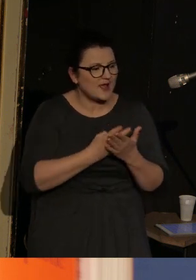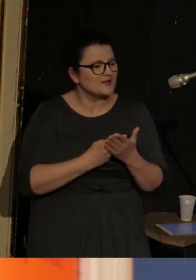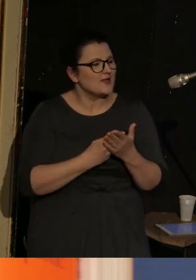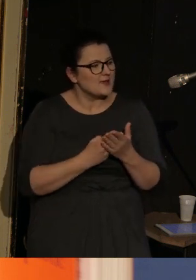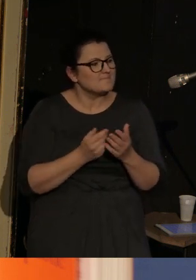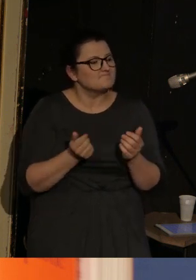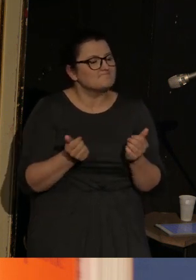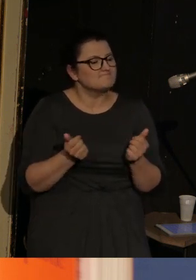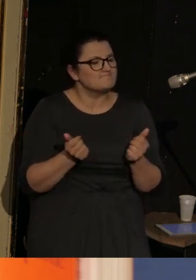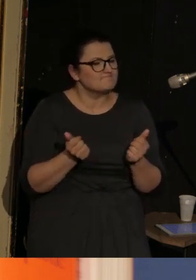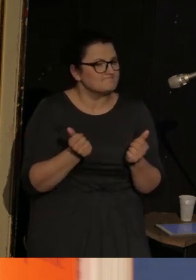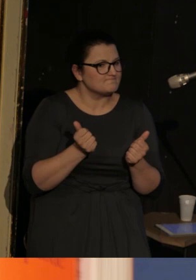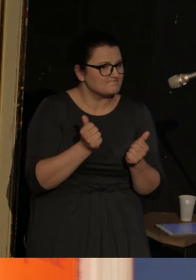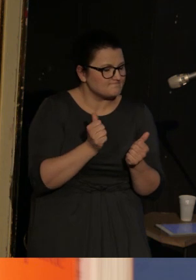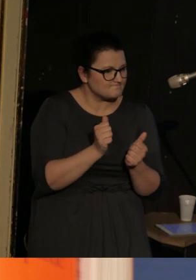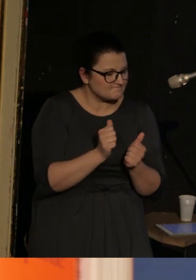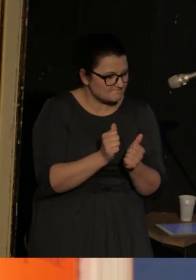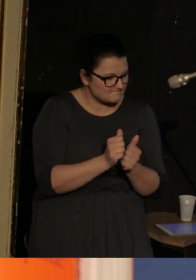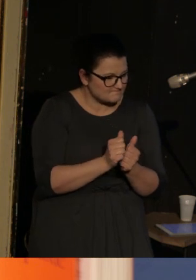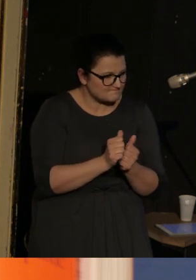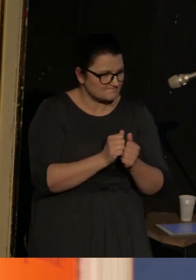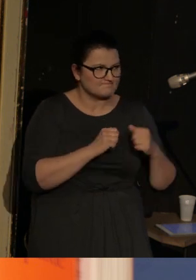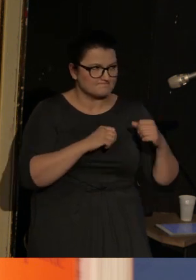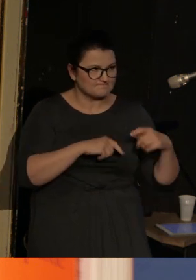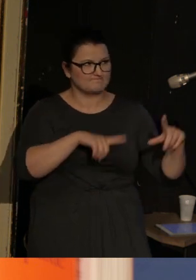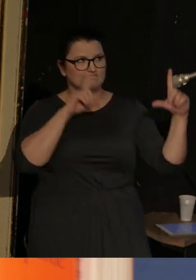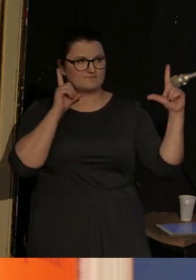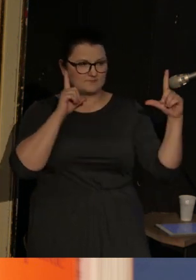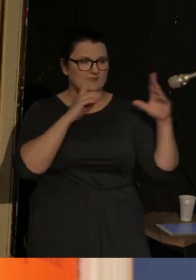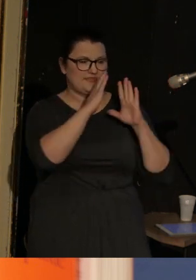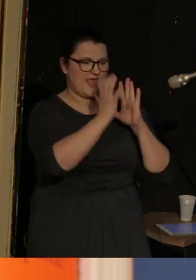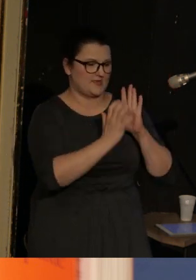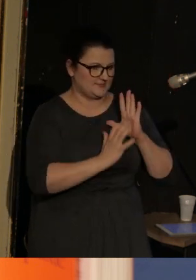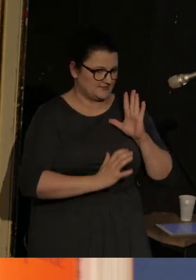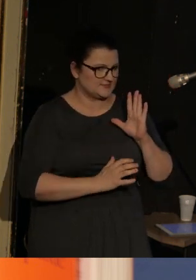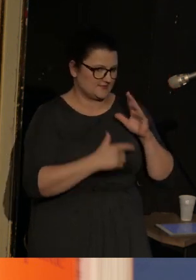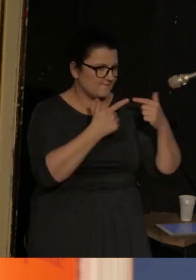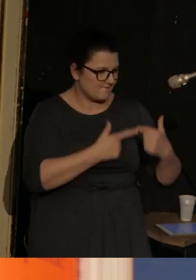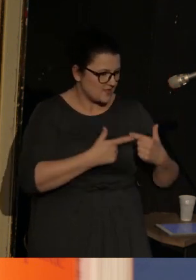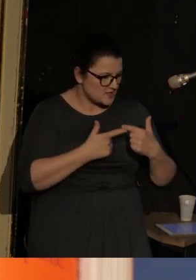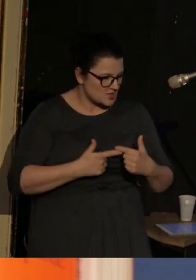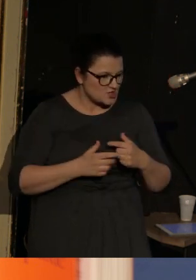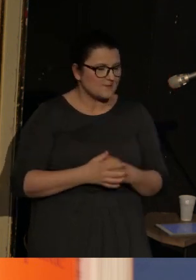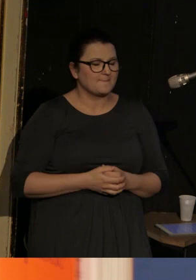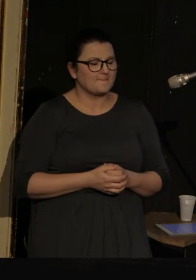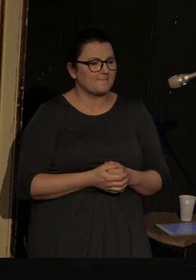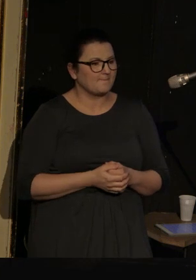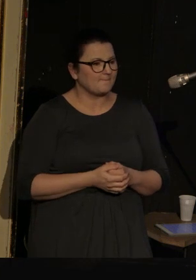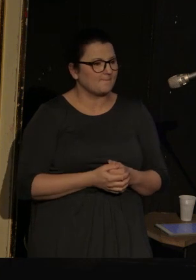i jej czytaniu będzie towarzyszyć też tekst na ekranie.